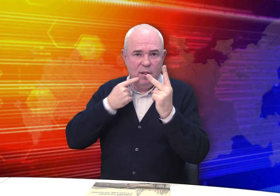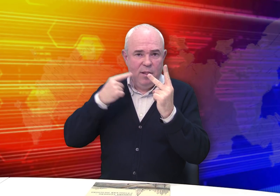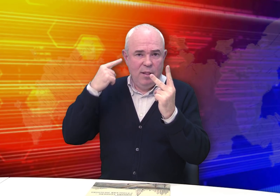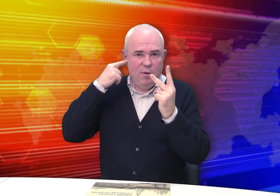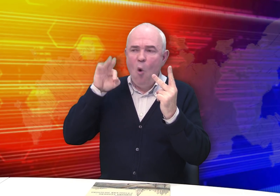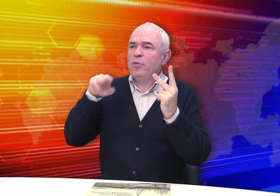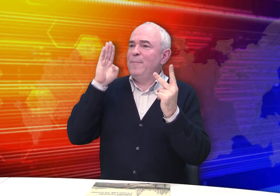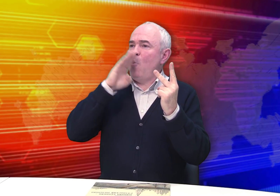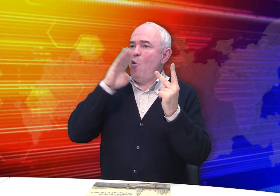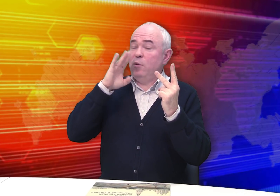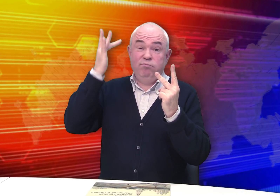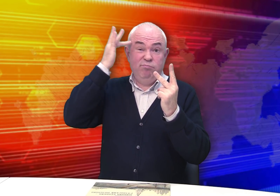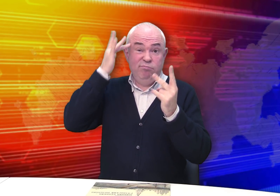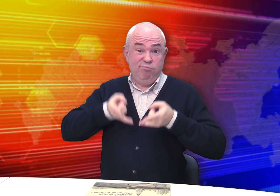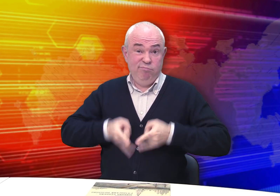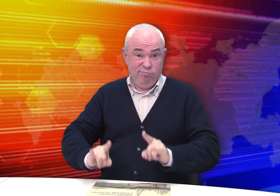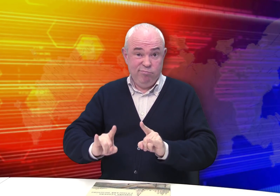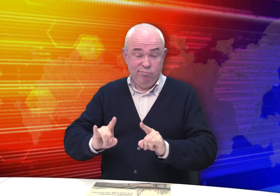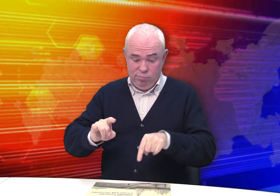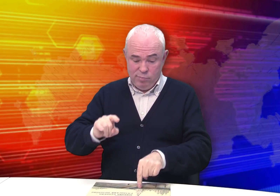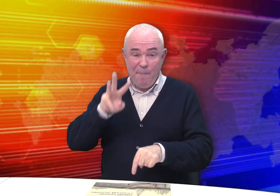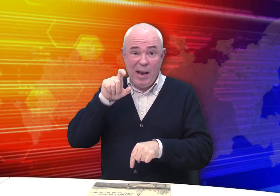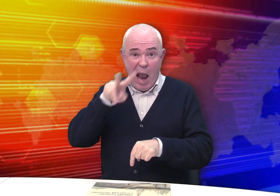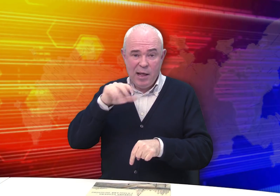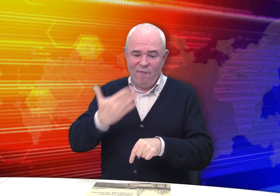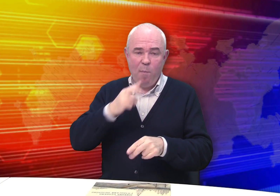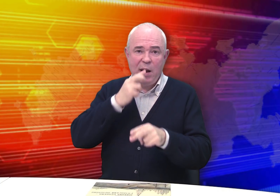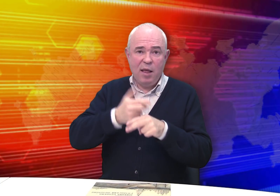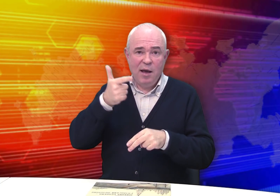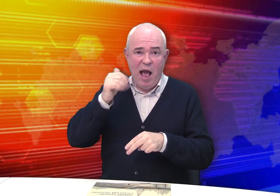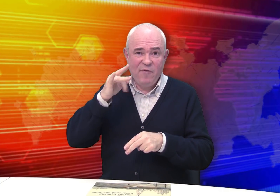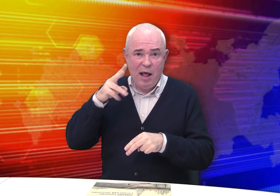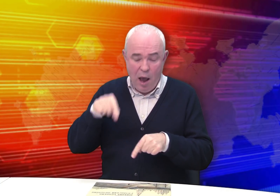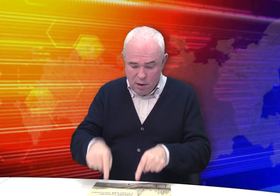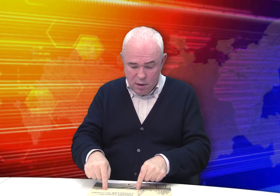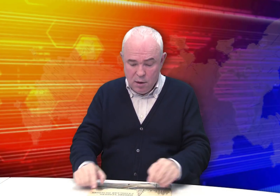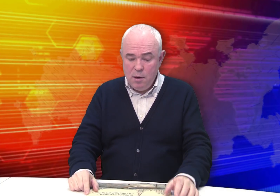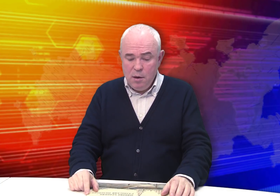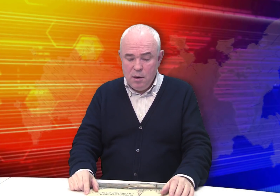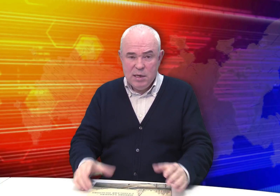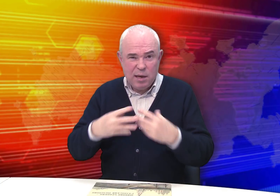Двое детей «от природы», то есть с рождения, были глухими. Это сам Михаил и его брат Гаврила.